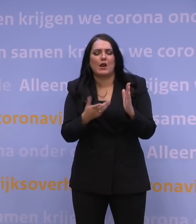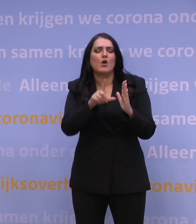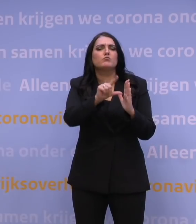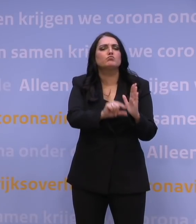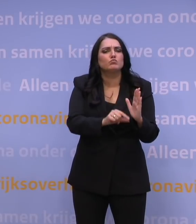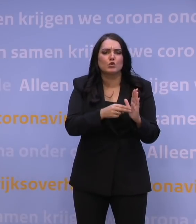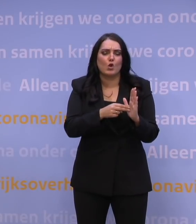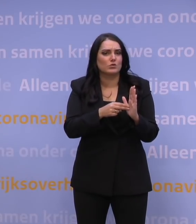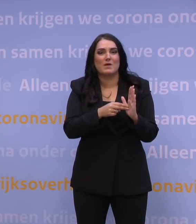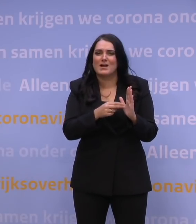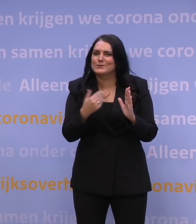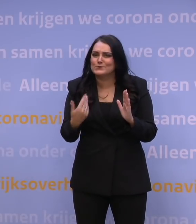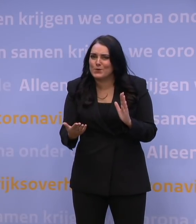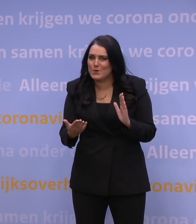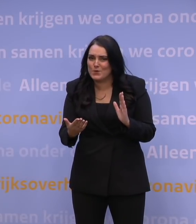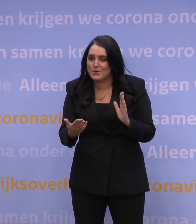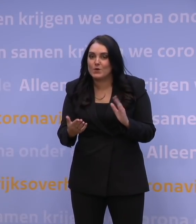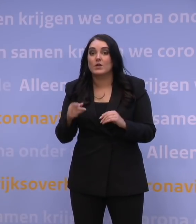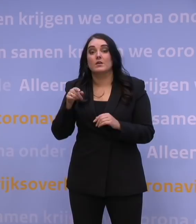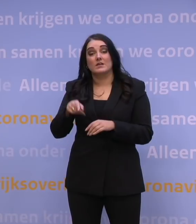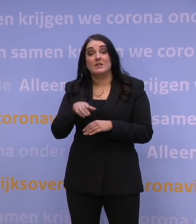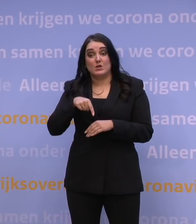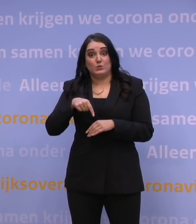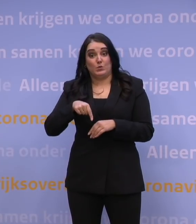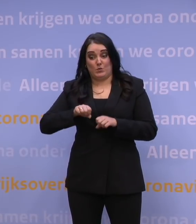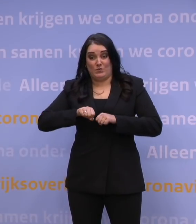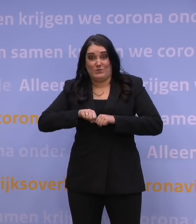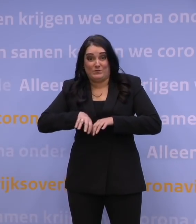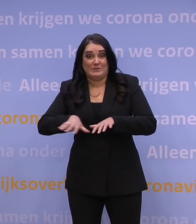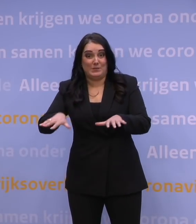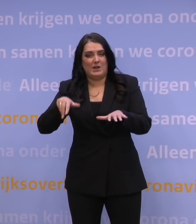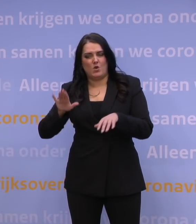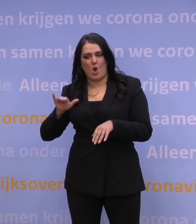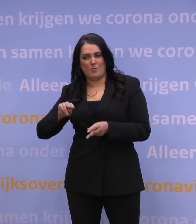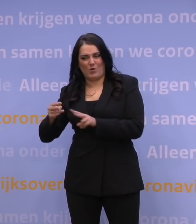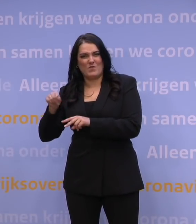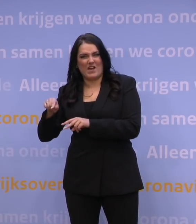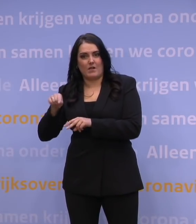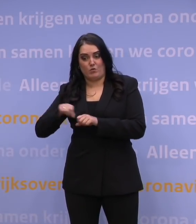maar dat is natuurlijk niet zo. Met een versnelling van de verspreiding van deze omikronvariant even als voorbeeld.